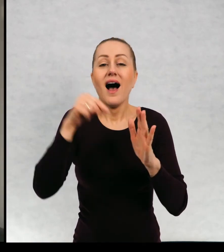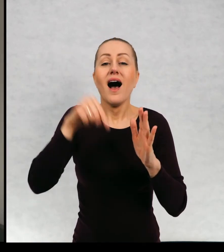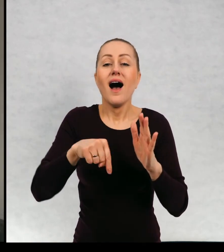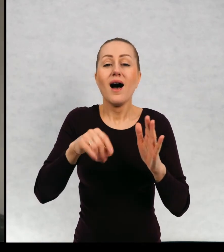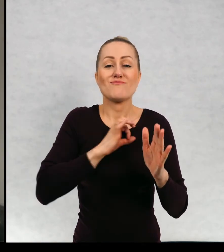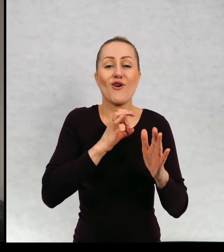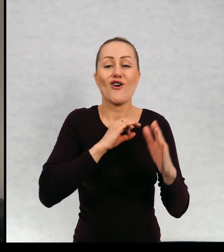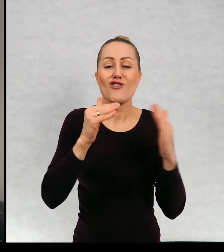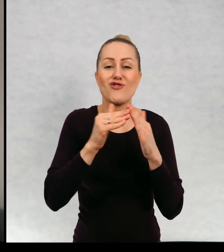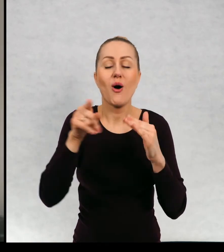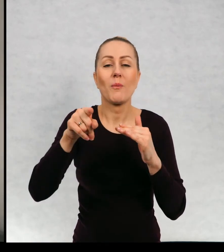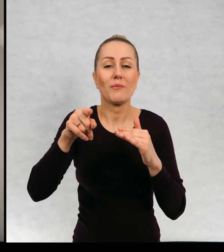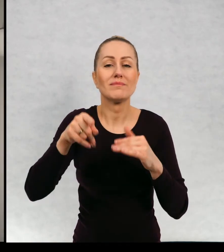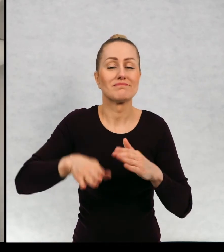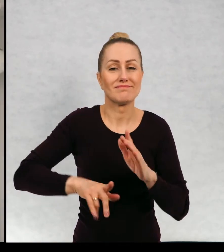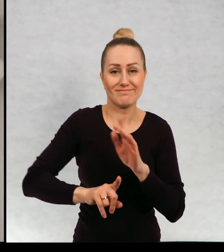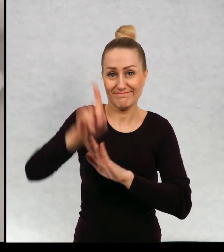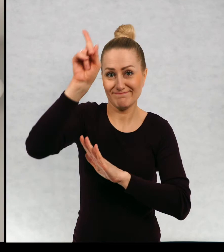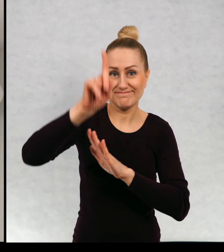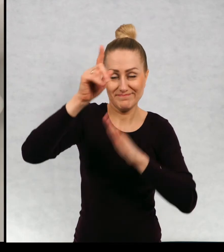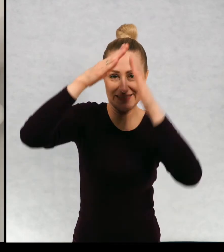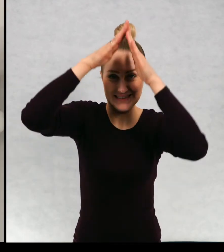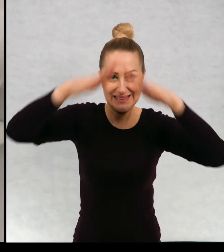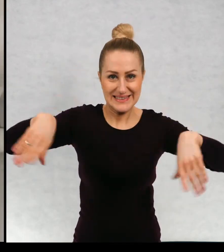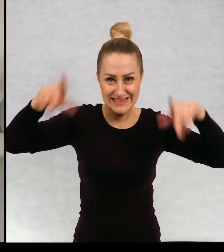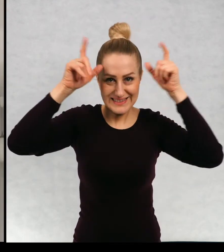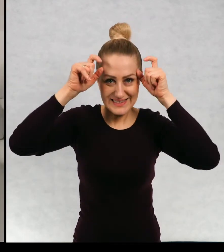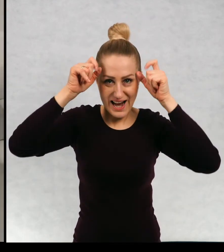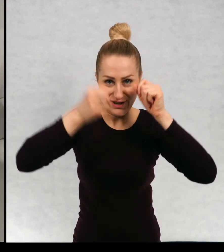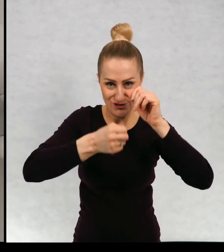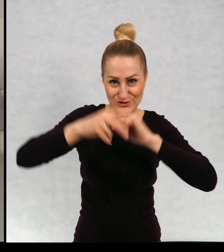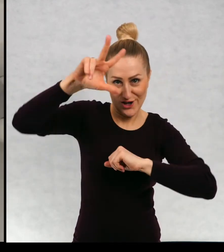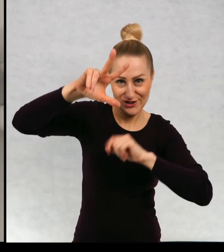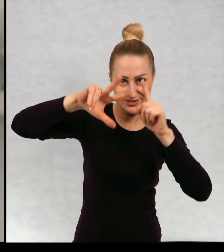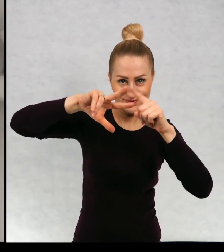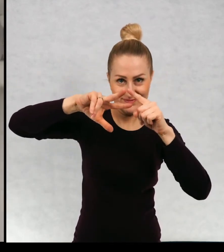w naszym domu to jest strych trzeci poziom domu